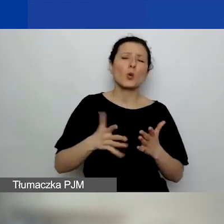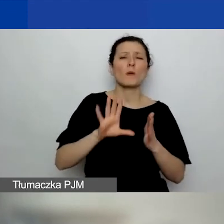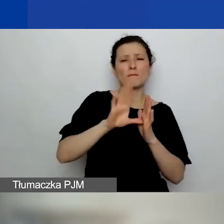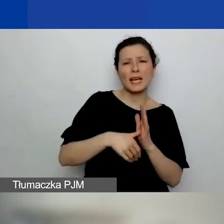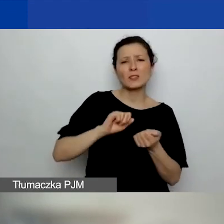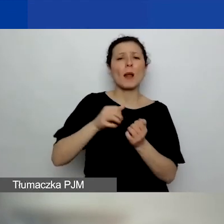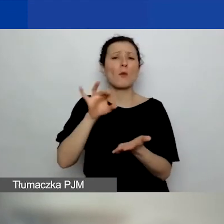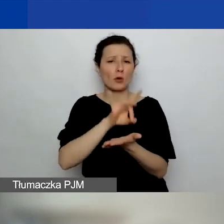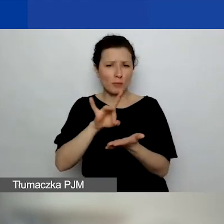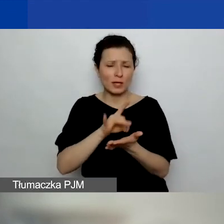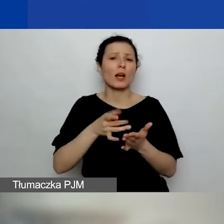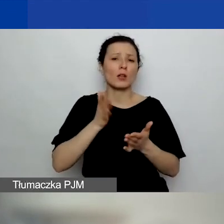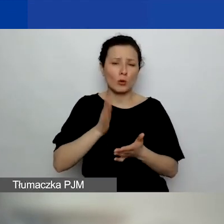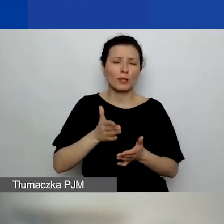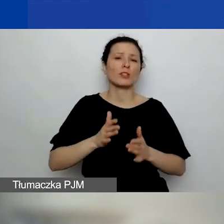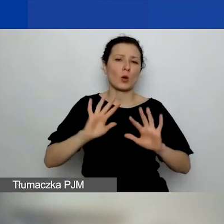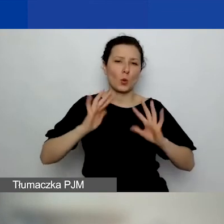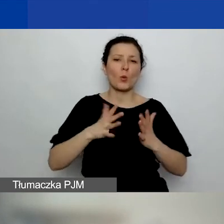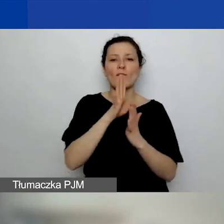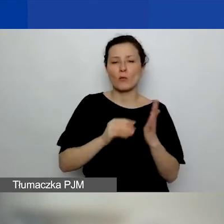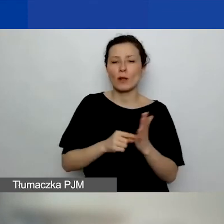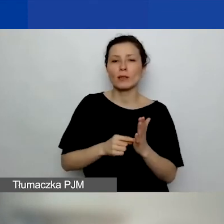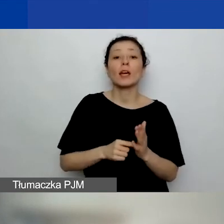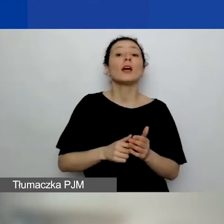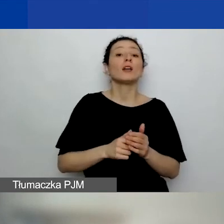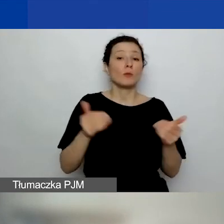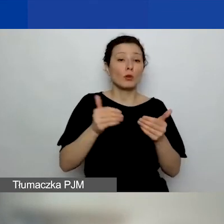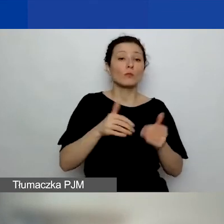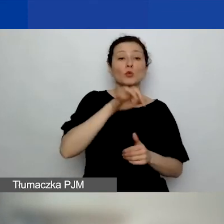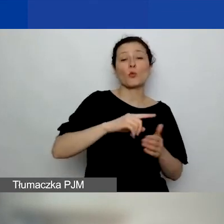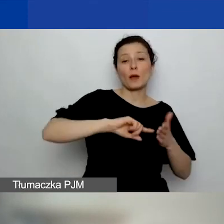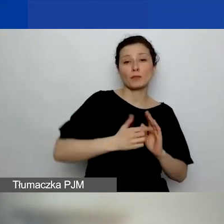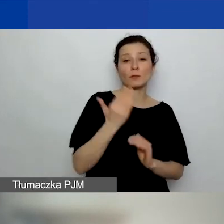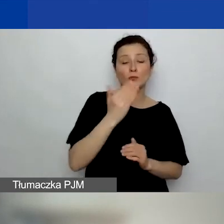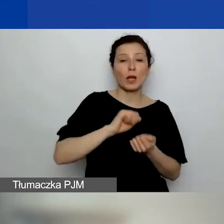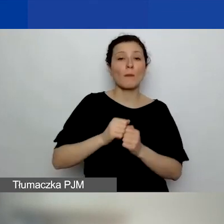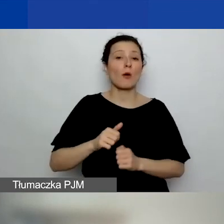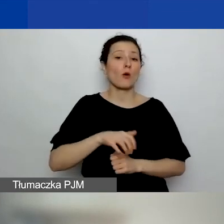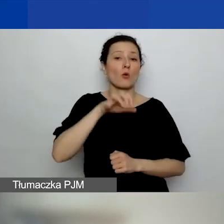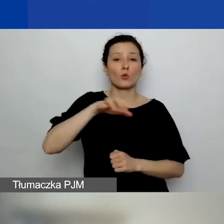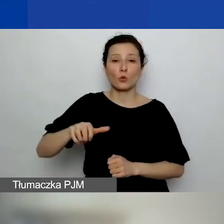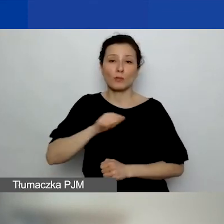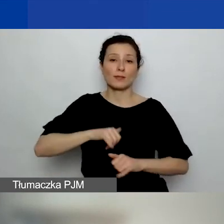ale generalnie administracja publiczna i jednostka samorządu, jednostki samorządowe typu ośrodek pomocy społecznej